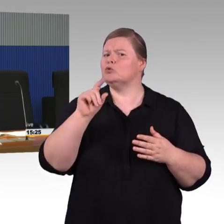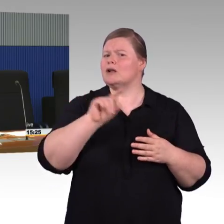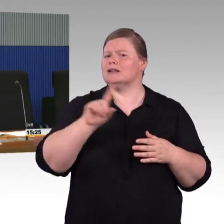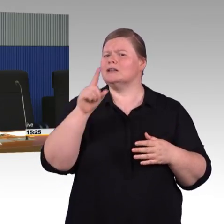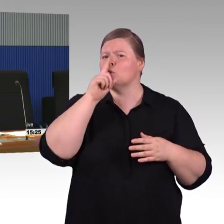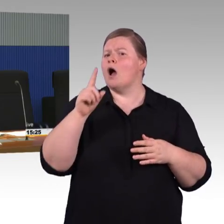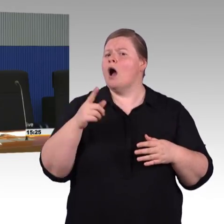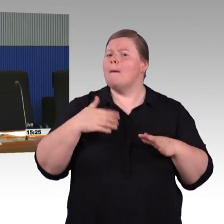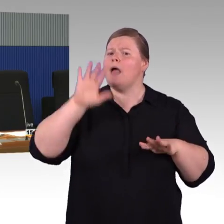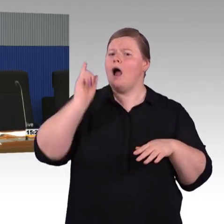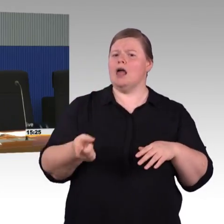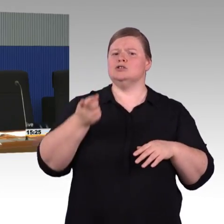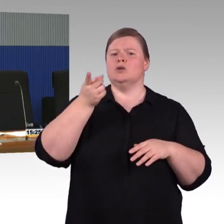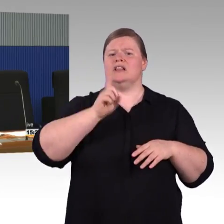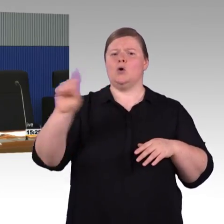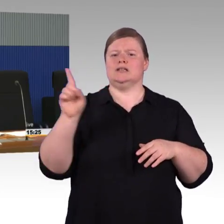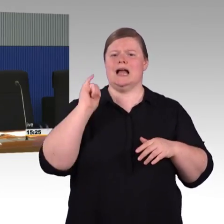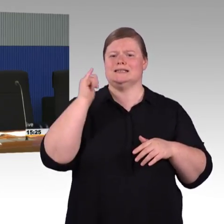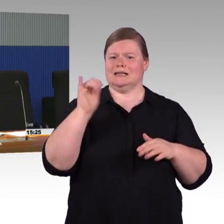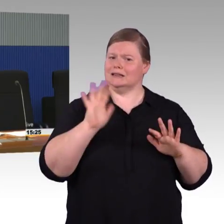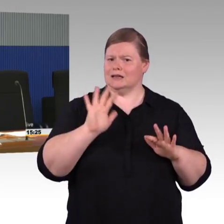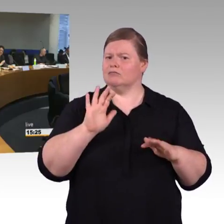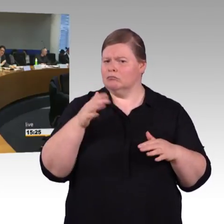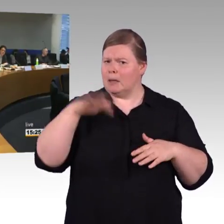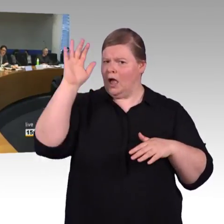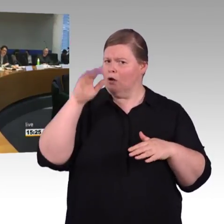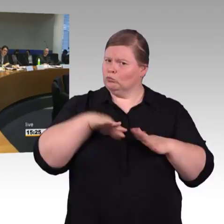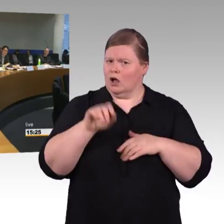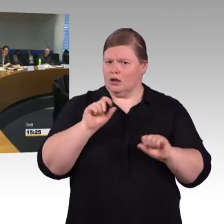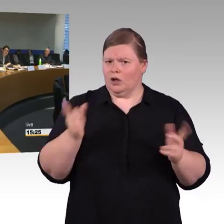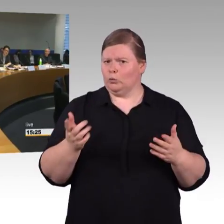(Rednerwechsel) Das heißt, dass ein Bahnhof stufenfrei ist,